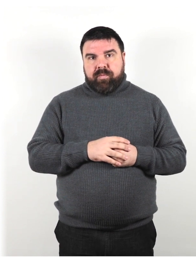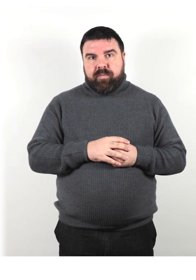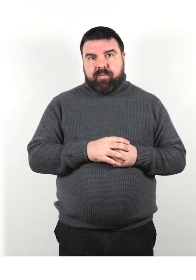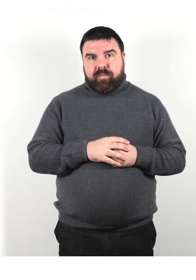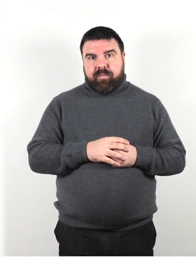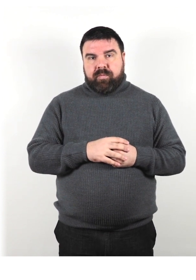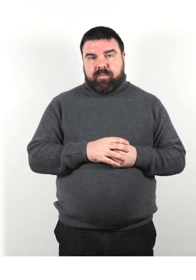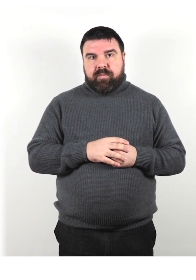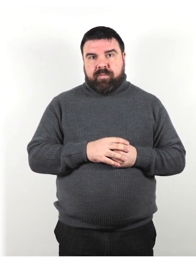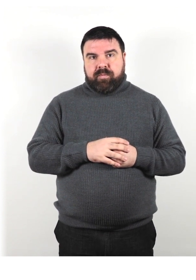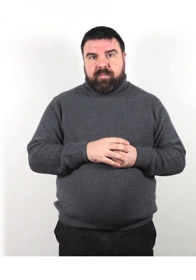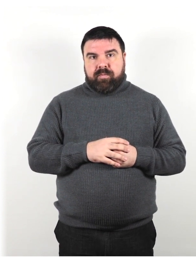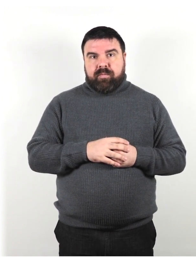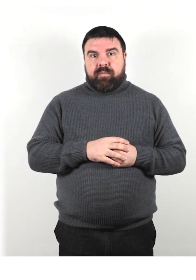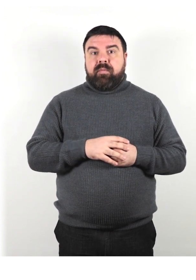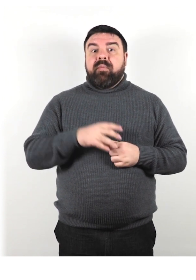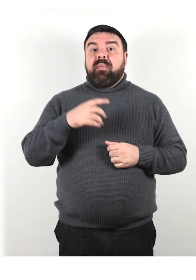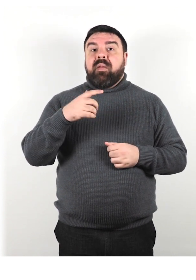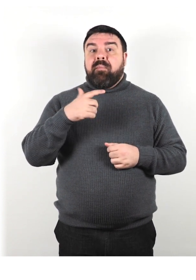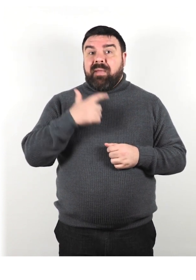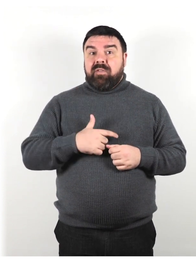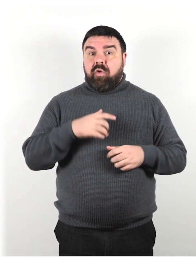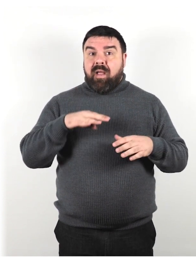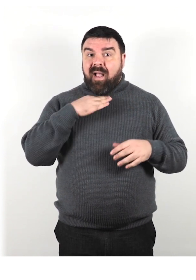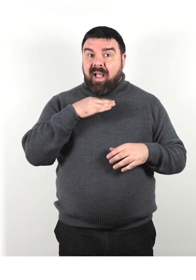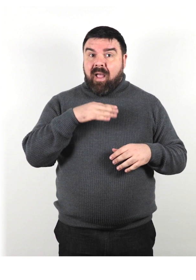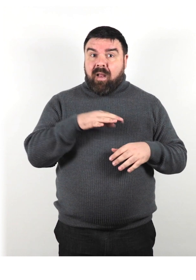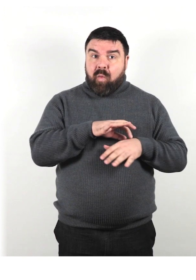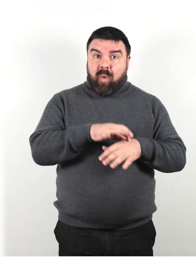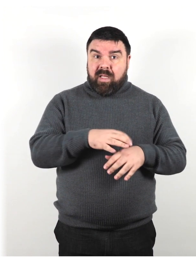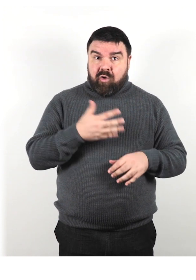Se una persona ha un cane guida, cammina sul lato opposto al cane.